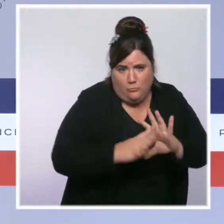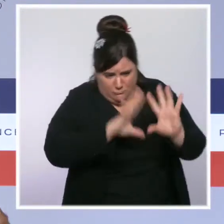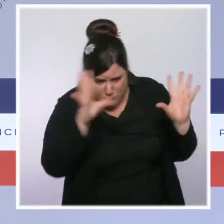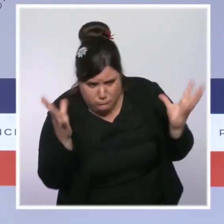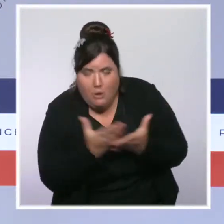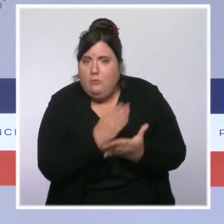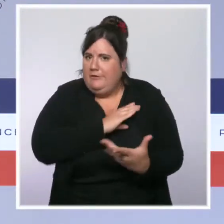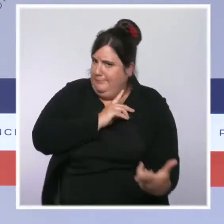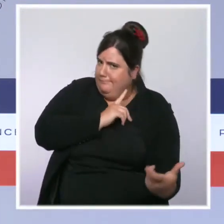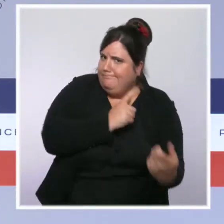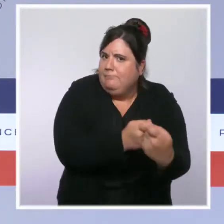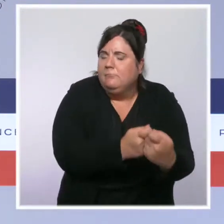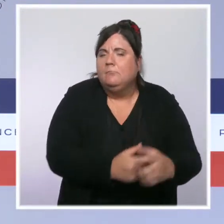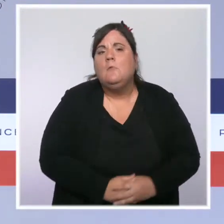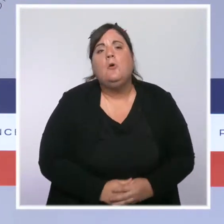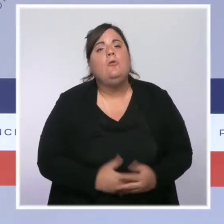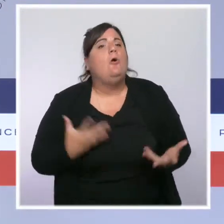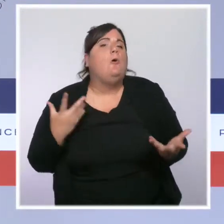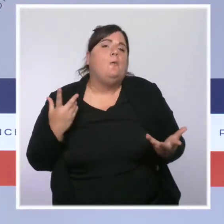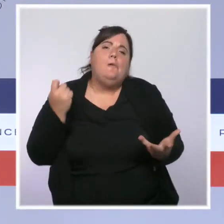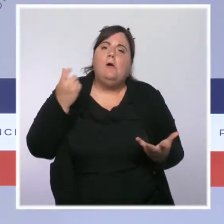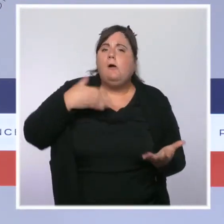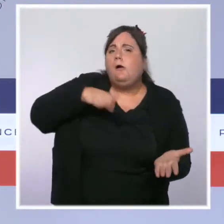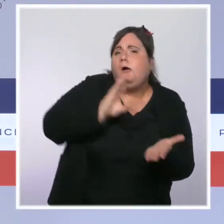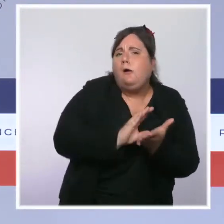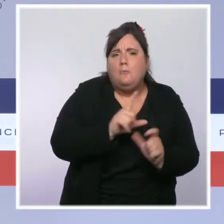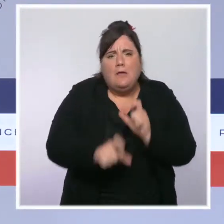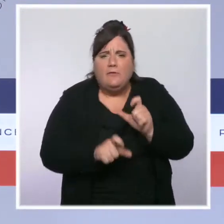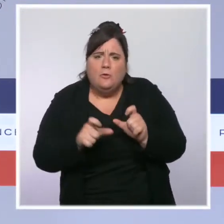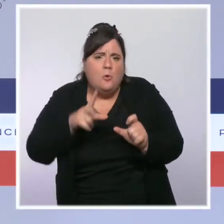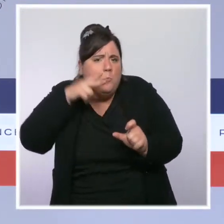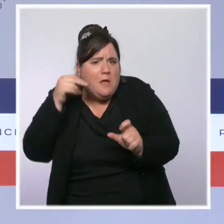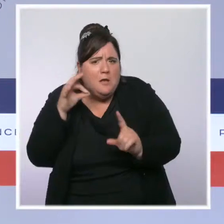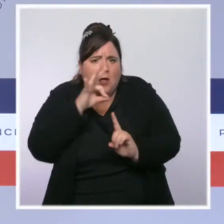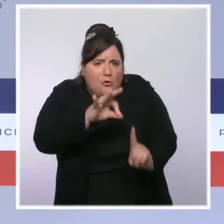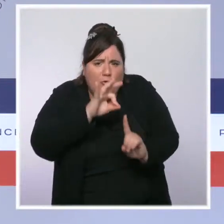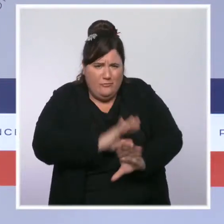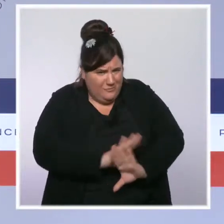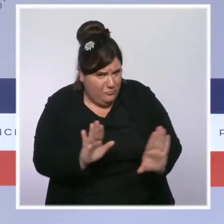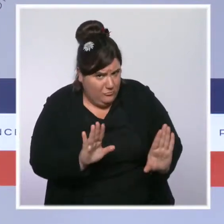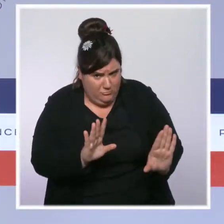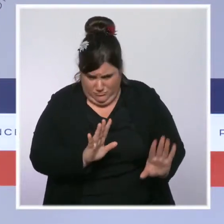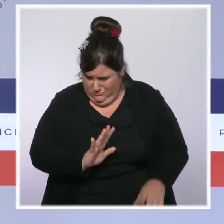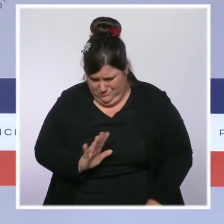Pas simplement par plus de moyens, plus d'effectifs, plus d'équipements, mais aussi par des transformations plus radicales.